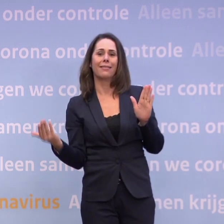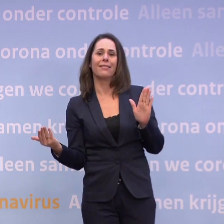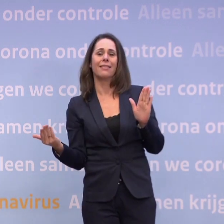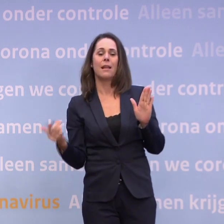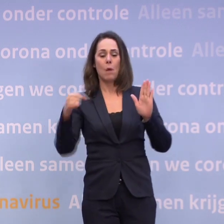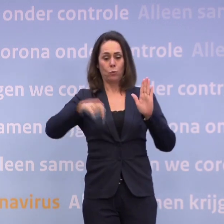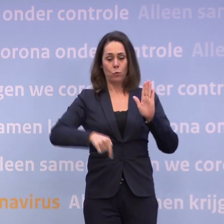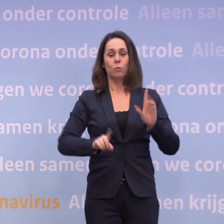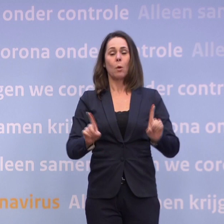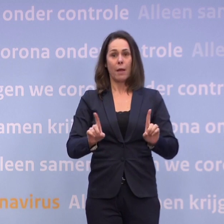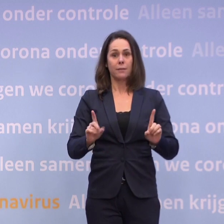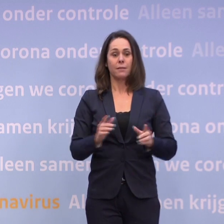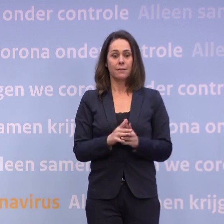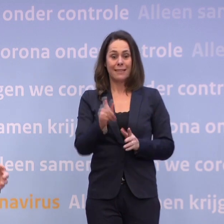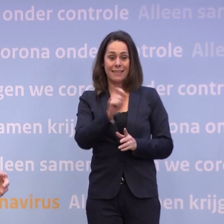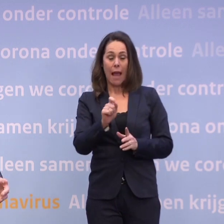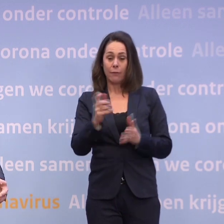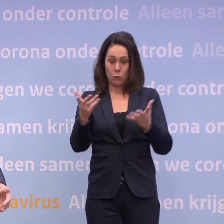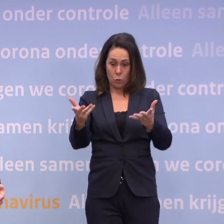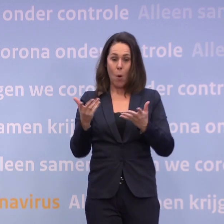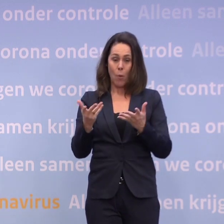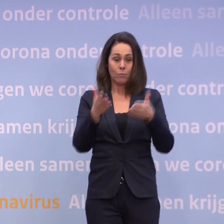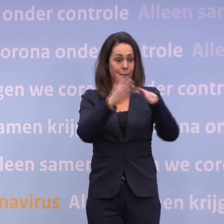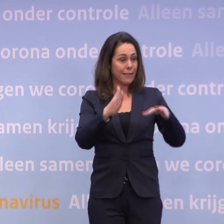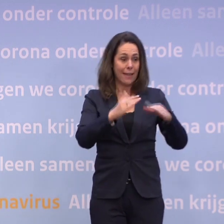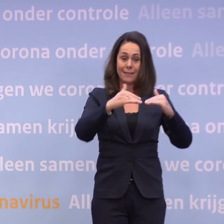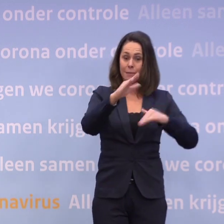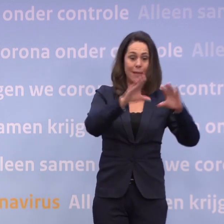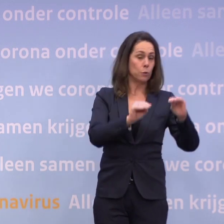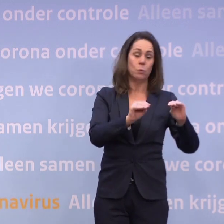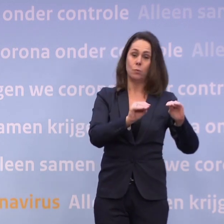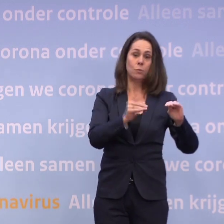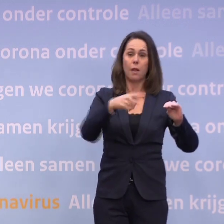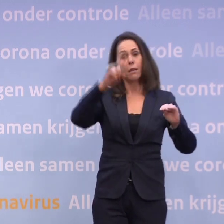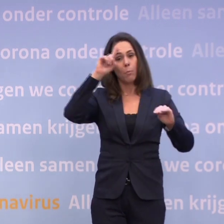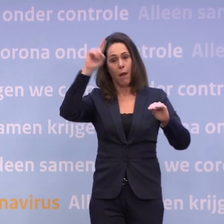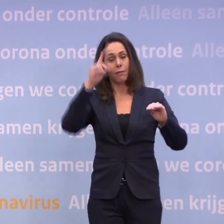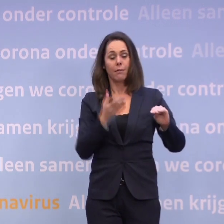...dat we helaas vanwege de cijfers met de kerst niet meer kunnen doen... ...dan we van plan waren. Dus we moeten houden wat we hebben.